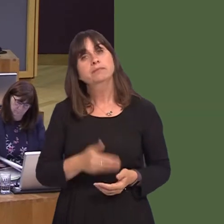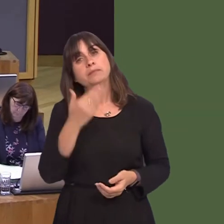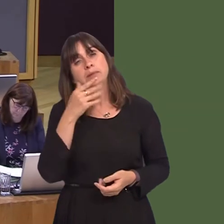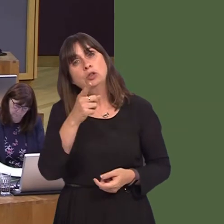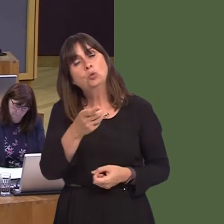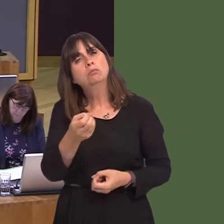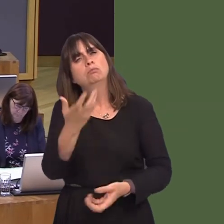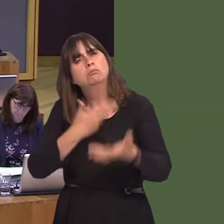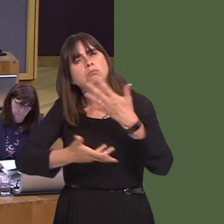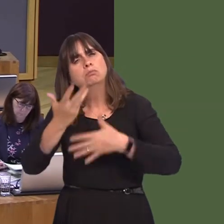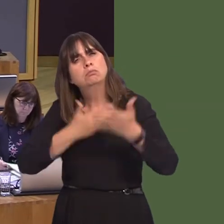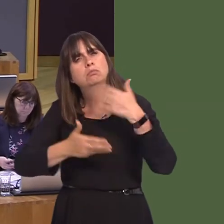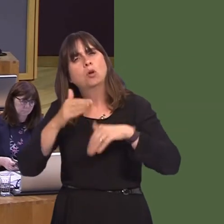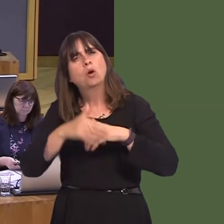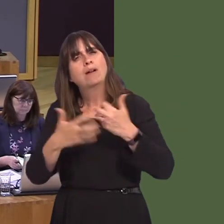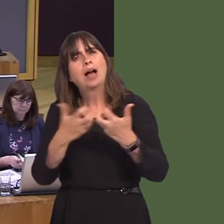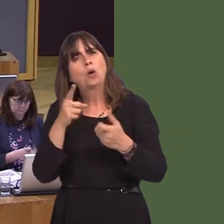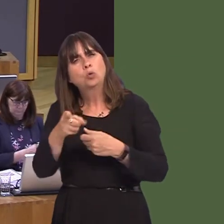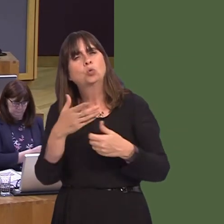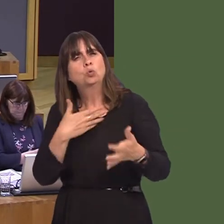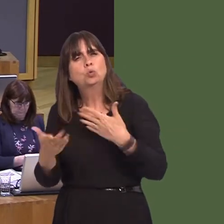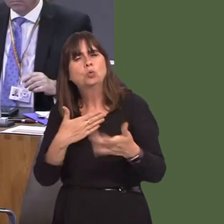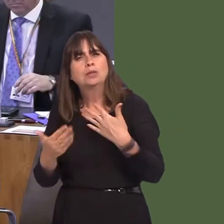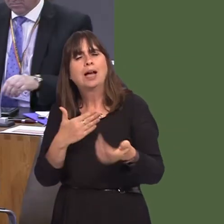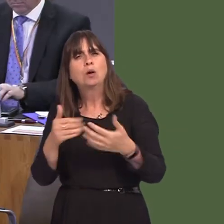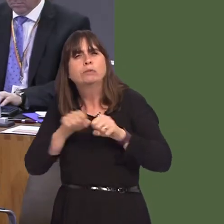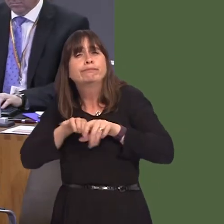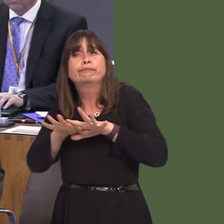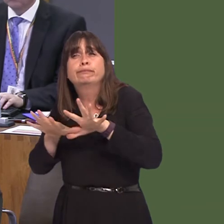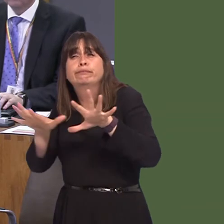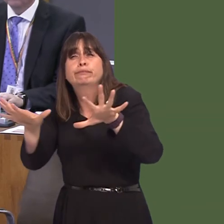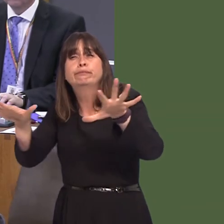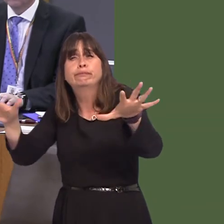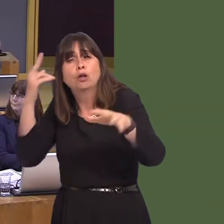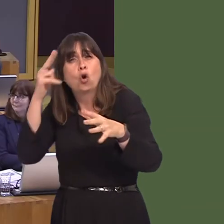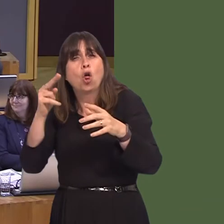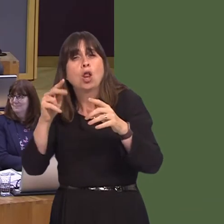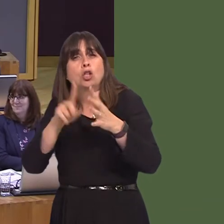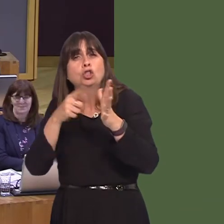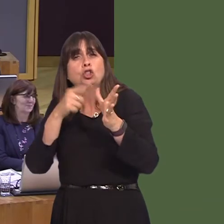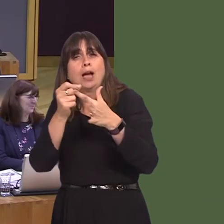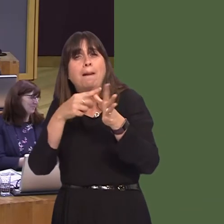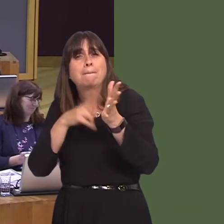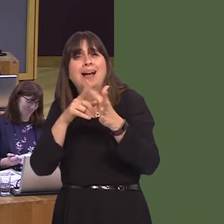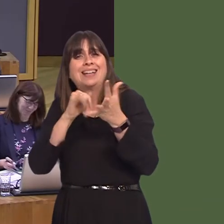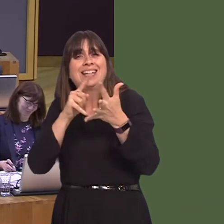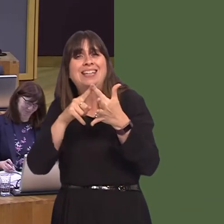ddatganiad am ymdrechion i fynd i'r afael ‚'r problemau a achosir gan glymog Japan? OAQ52298 Carwyn Jones AM: We do work with partner organisations